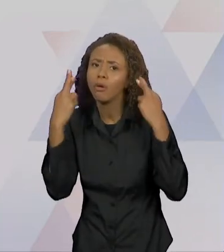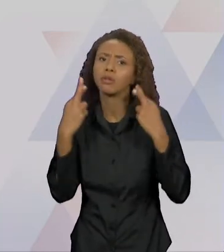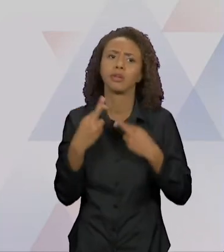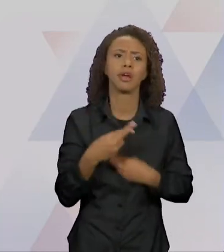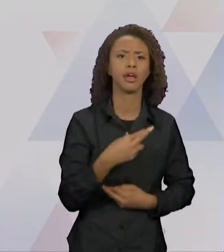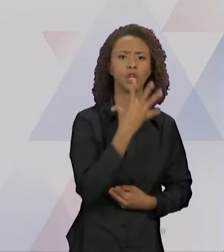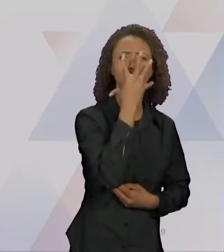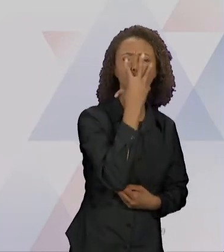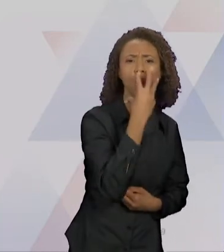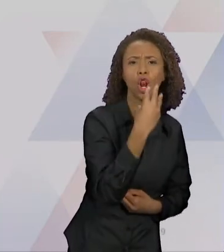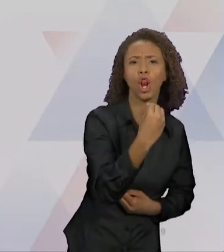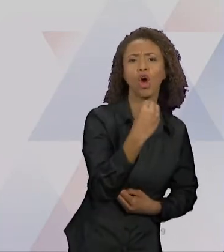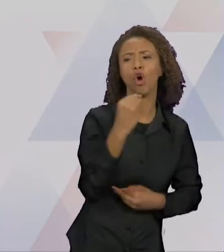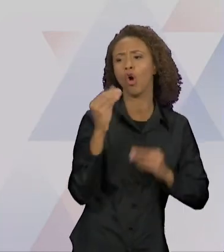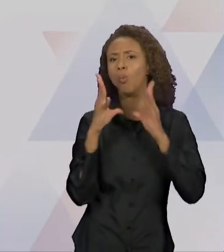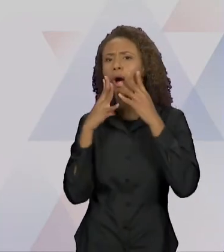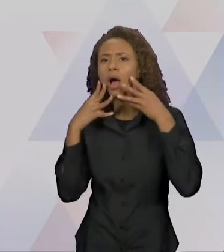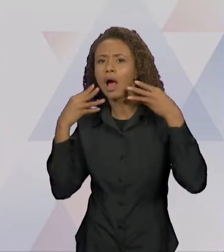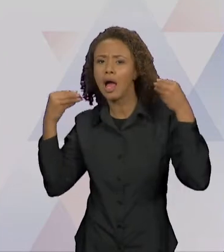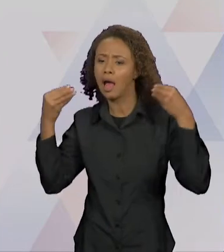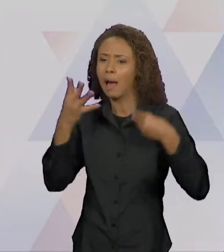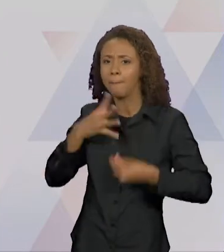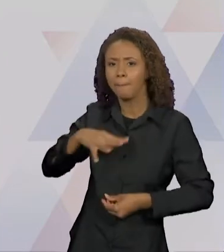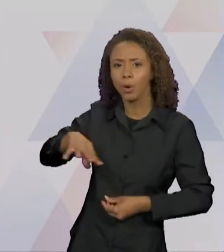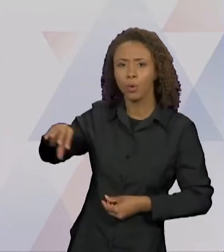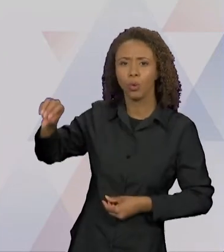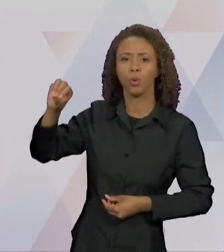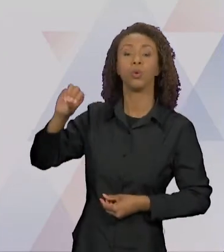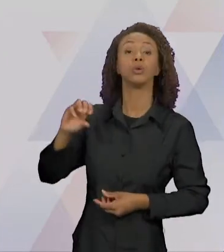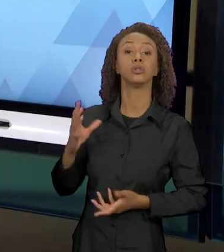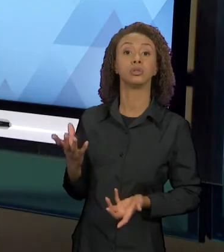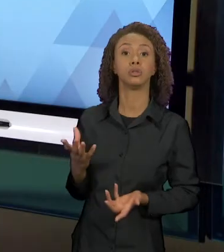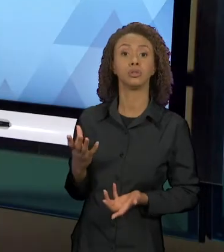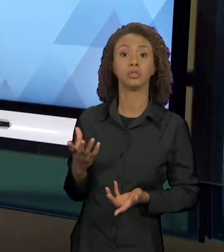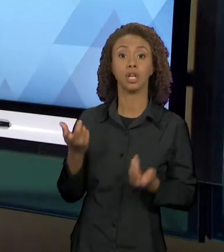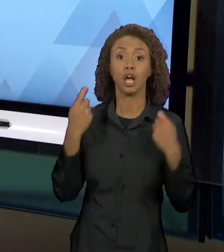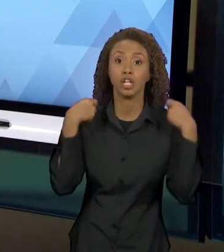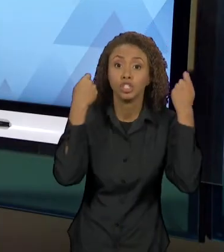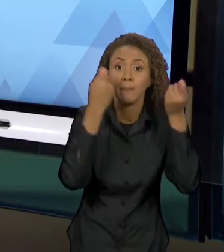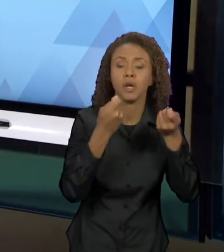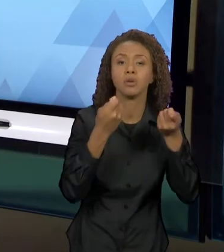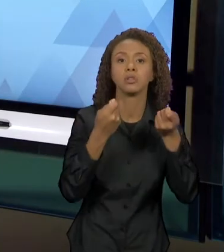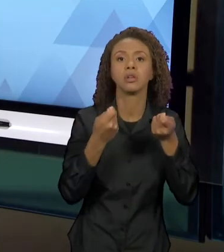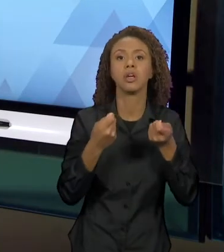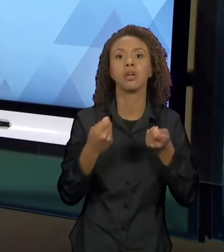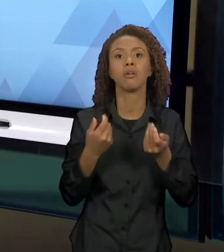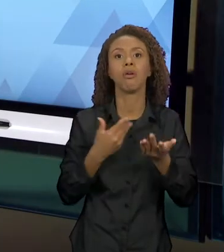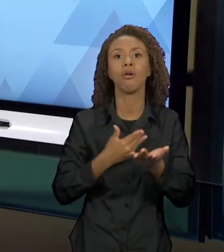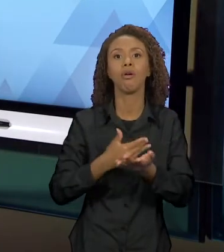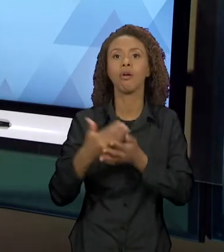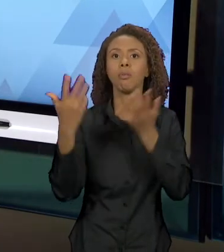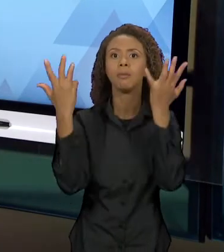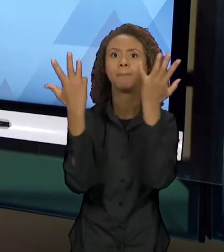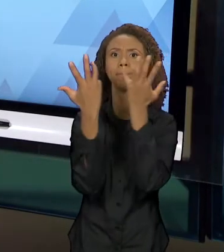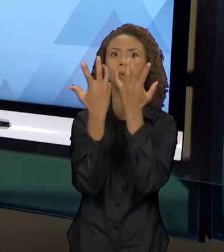O LOBO E OS PORQUINHOS E O LOBO/CHAPEUZINHO, VÃO COSTURANDO A NARRATIVA. ENTÃO, POR EXEMPLO, AQUI: